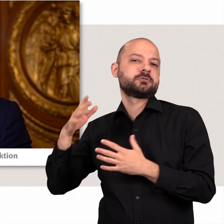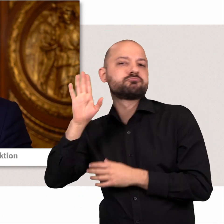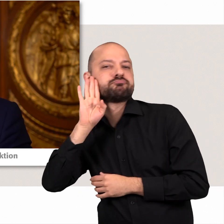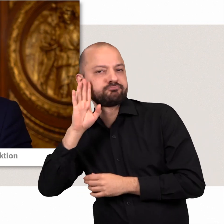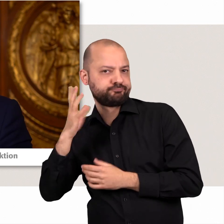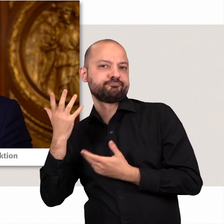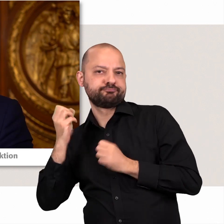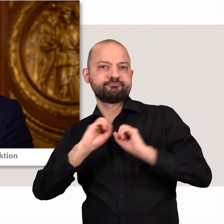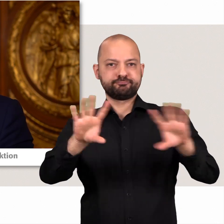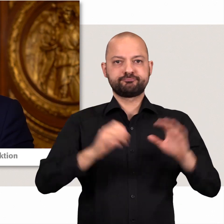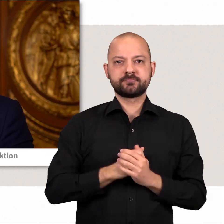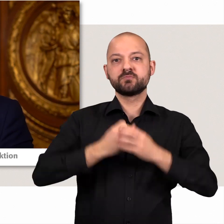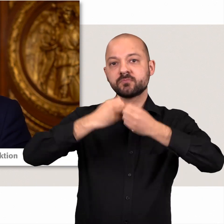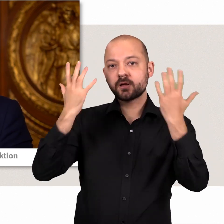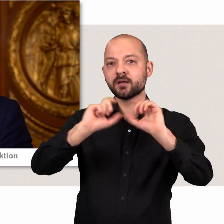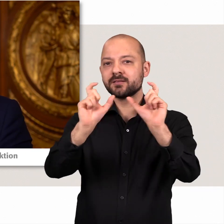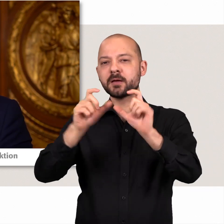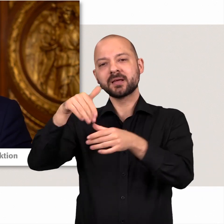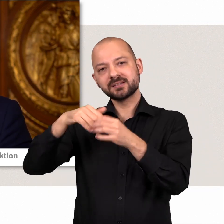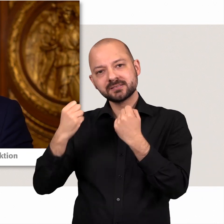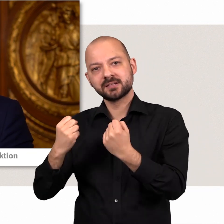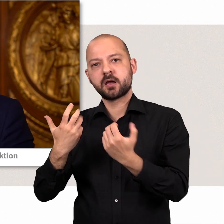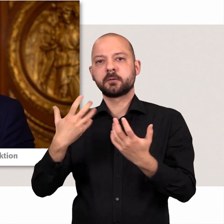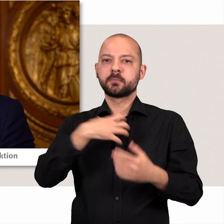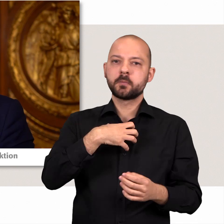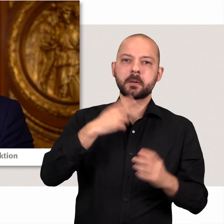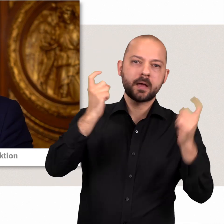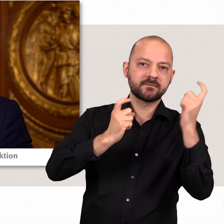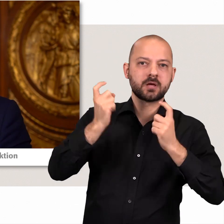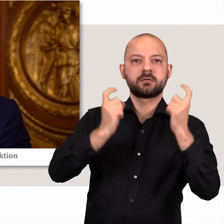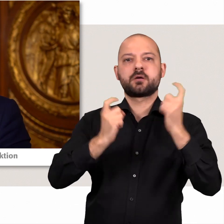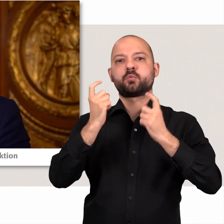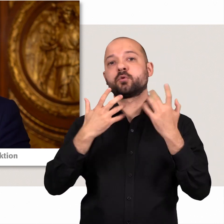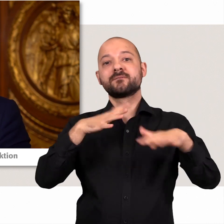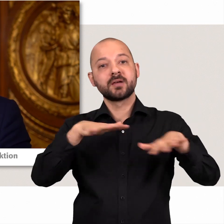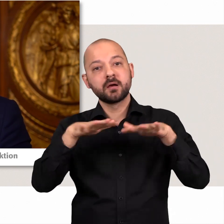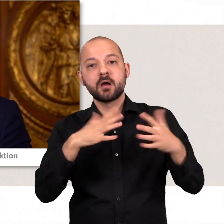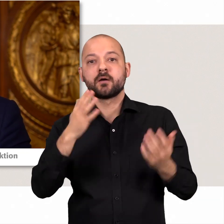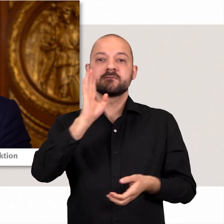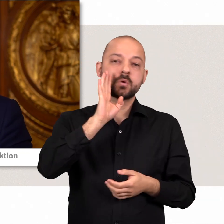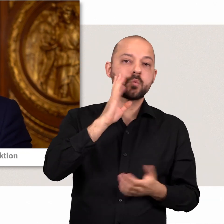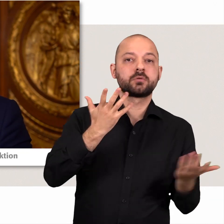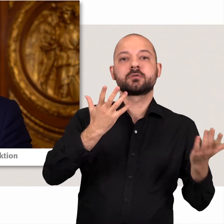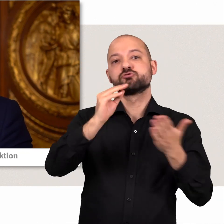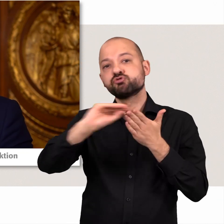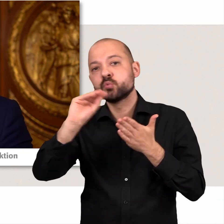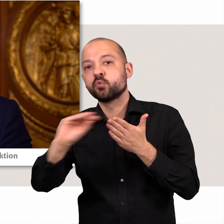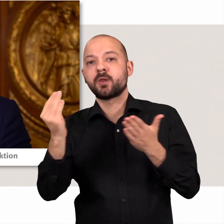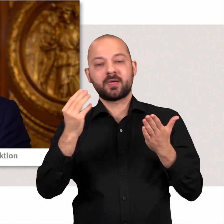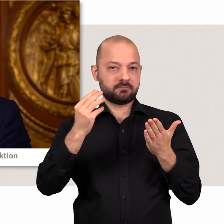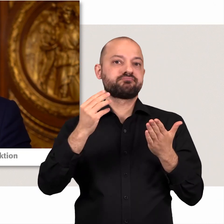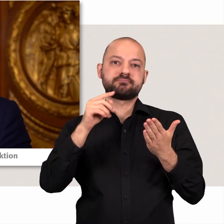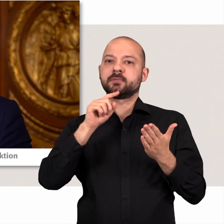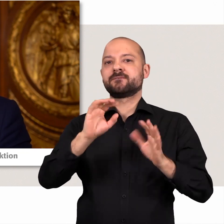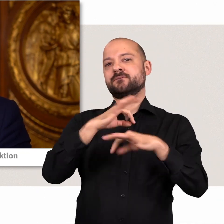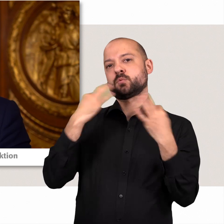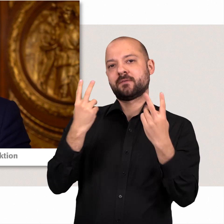Klar ist, dass Themen wie Innere Sicherheit, Probleme mit der Einwanderung, Verkehr, Wohnen und Schule